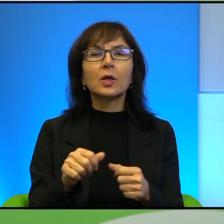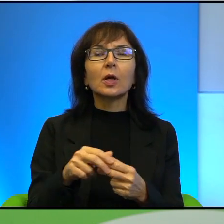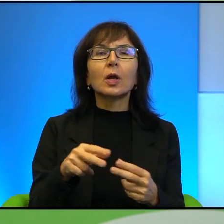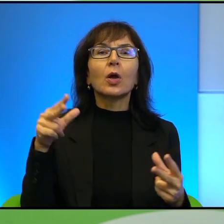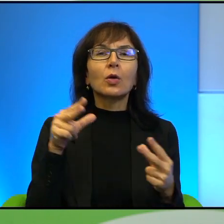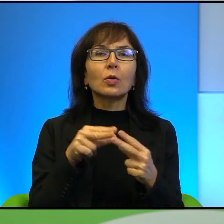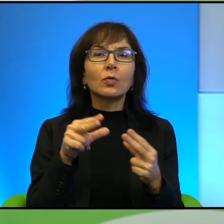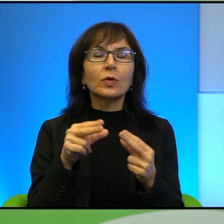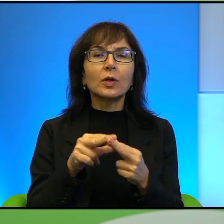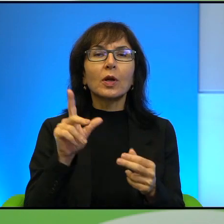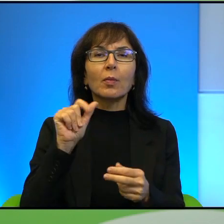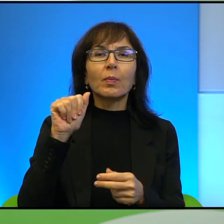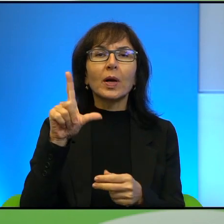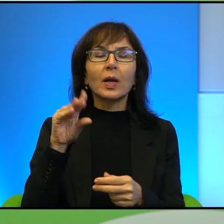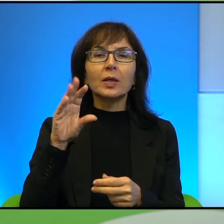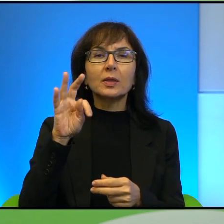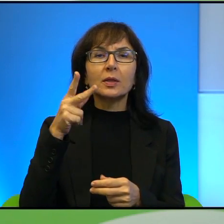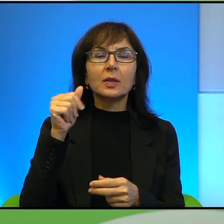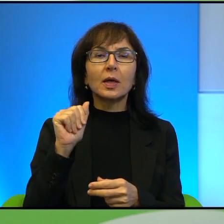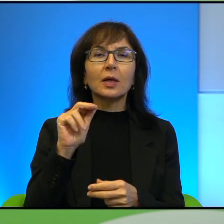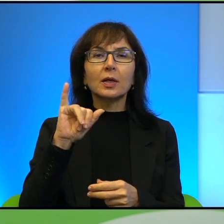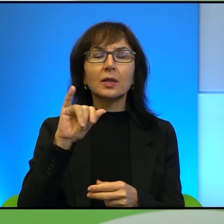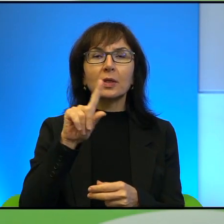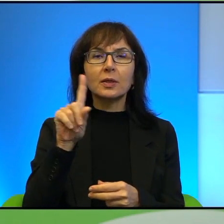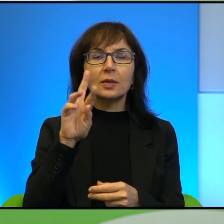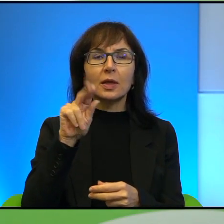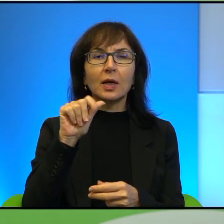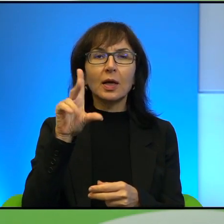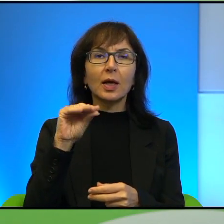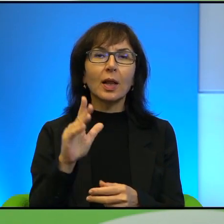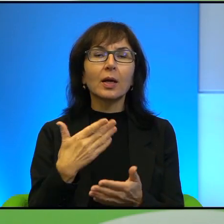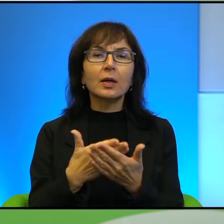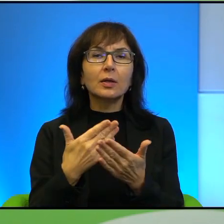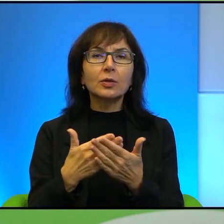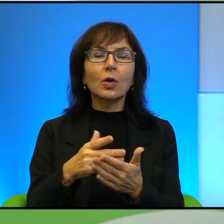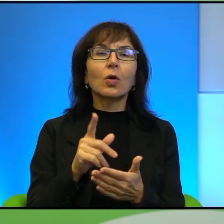chciałabym zapytać Pana o to według jakiego klucza dobiera Pan swoje tematy.